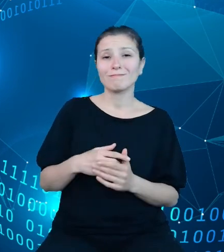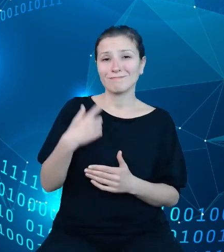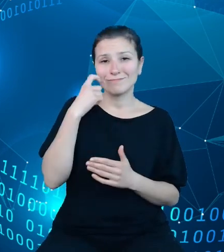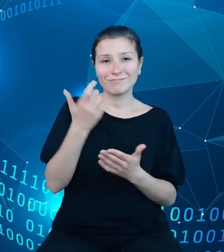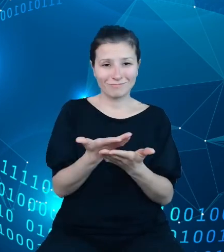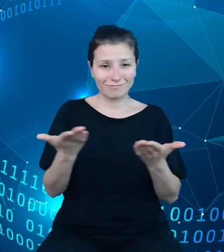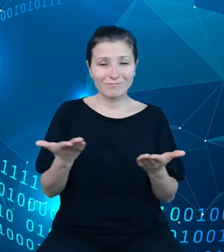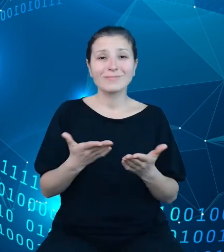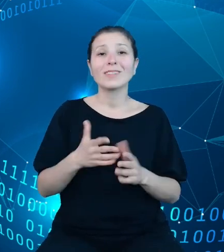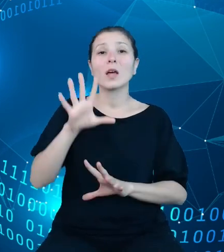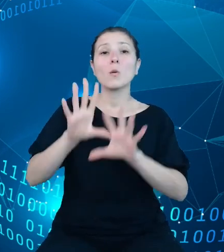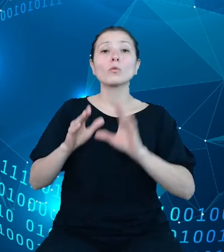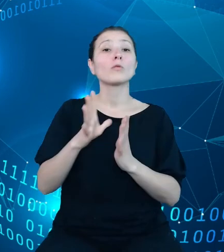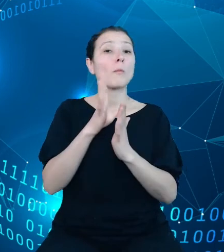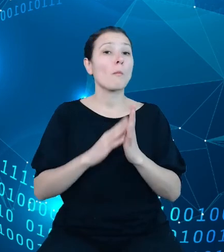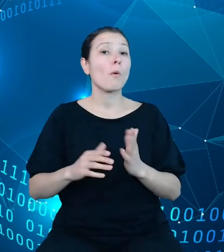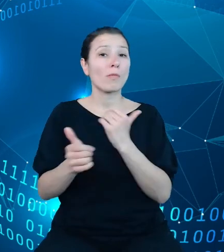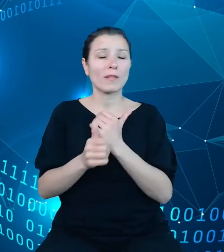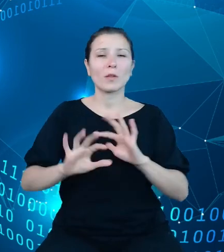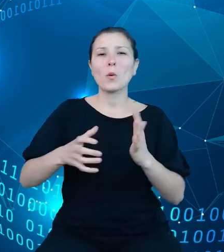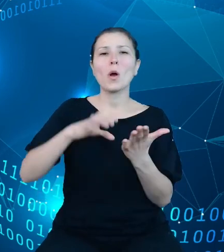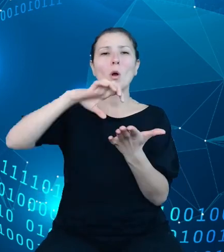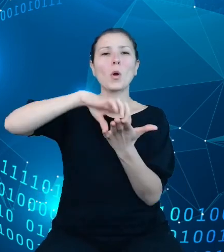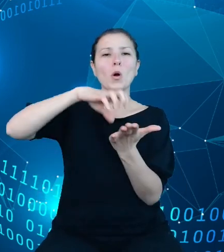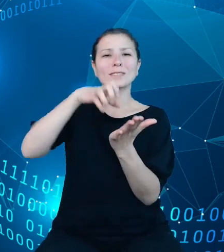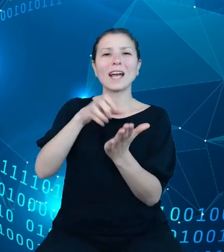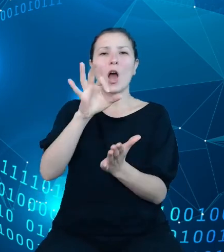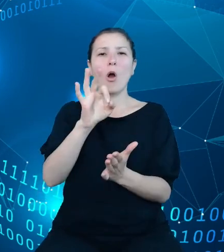model danych to tak zwana kostka olap, czyli popularna struktura danych